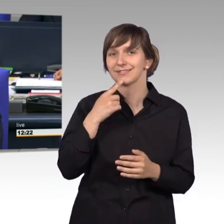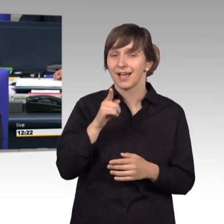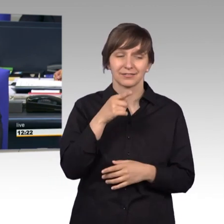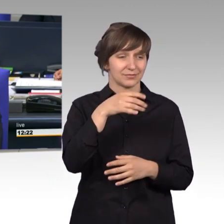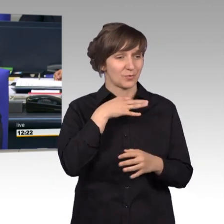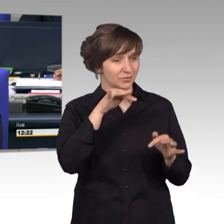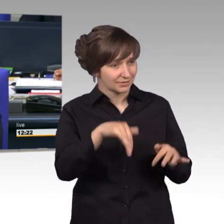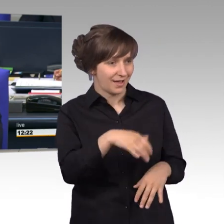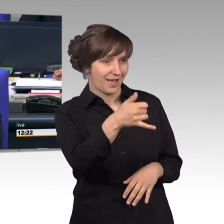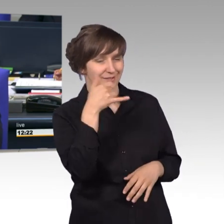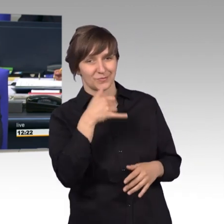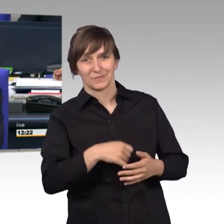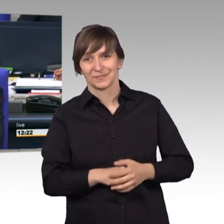Nun erteile ich das Wort dem Kollegen Gero Storjohann.